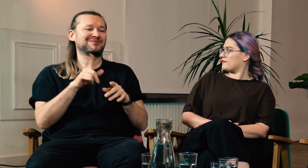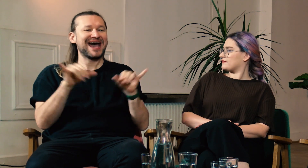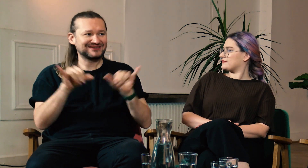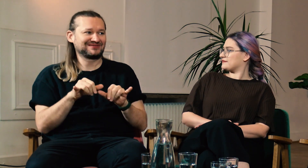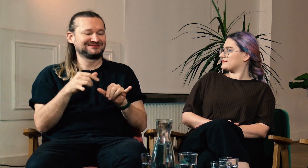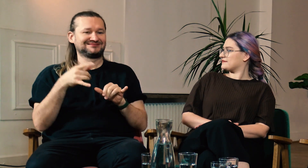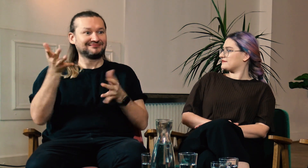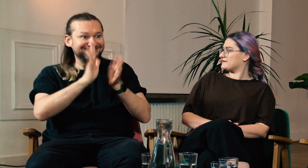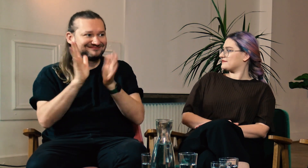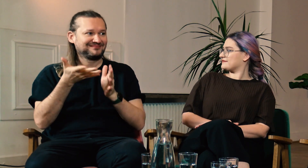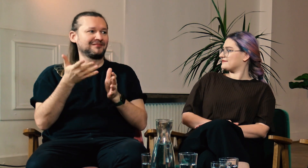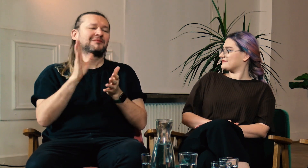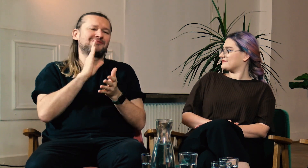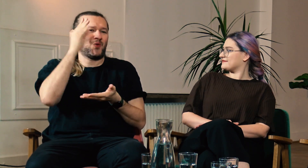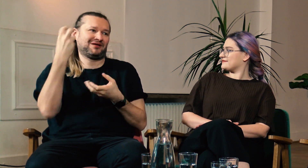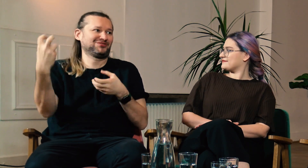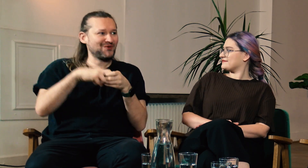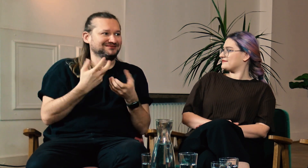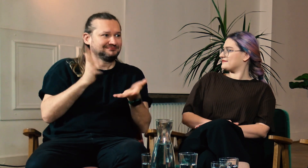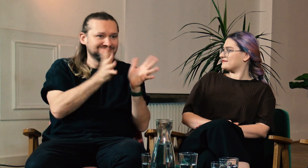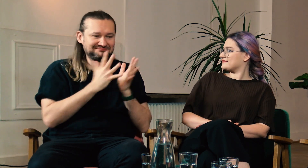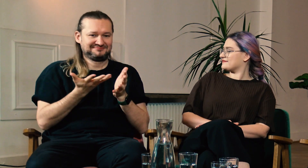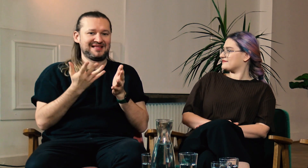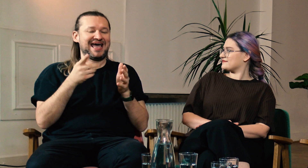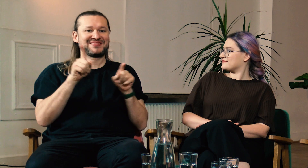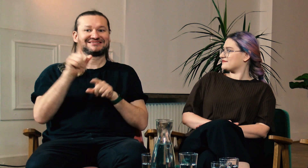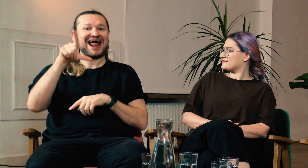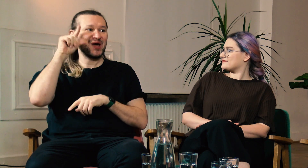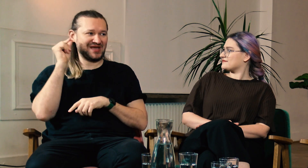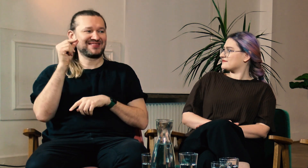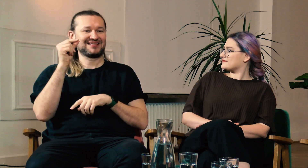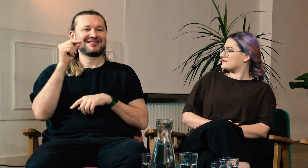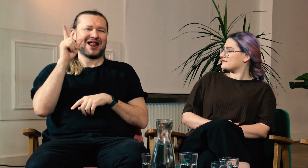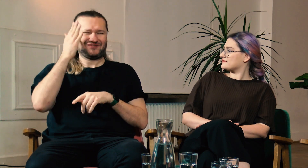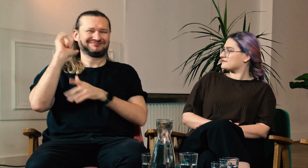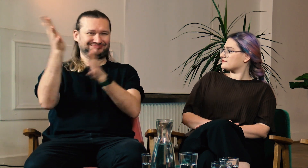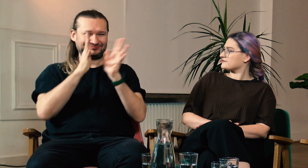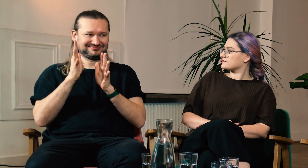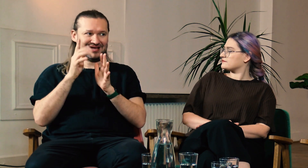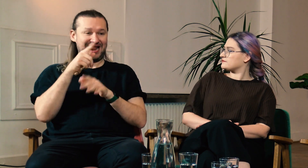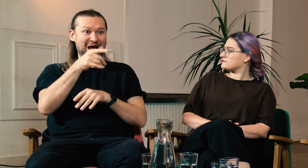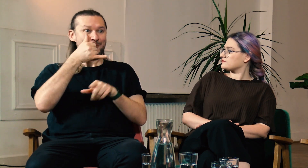Raz siedzieliśmy w restauracji i dołączyła do naszego stolika osoba, która zaczęła z nami migać. A na uniwersytecie Gallaudeta wszyscy migają.